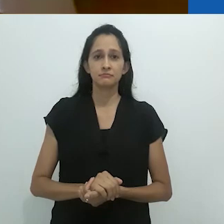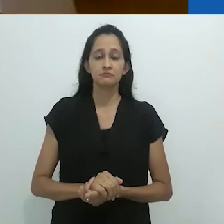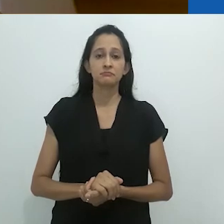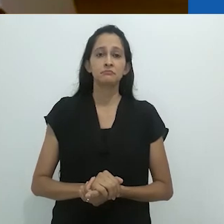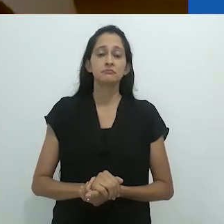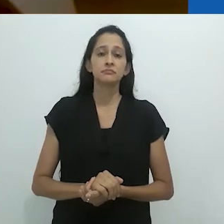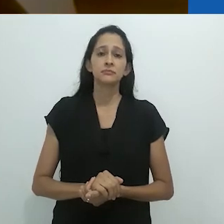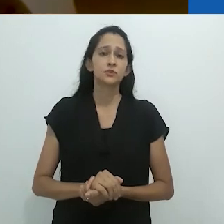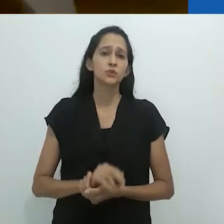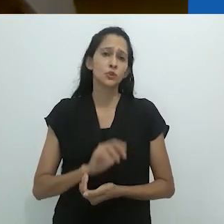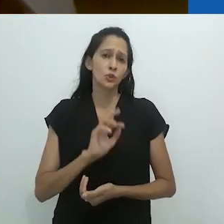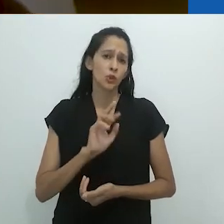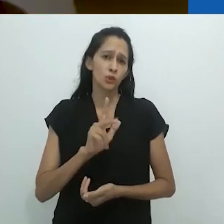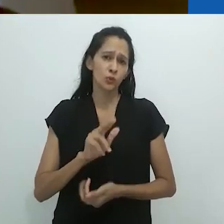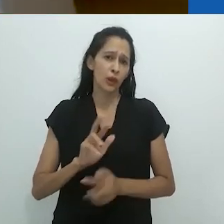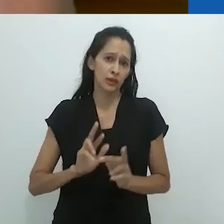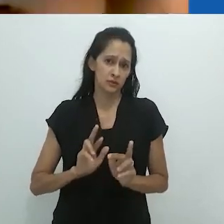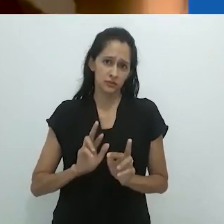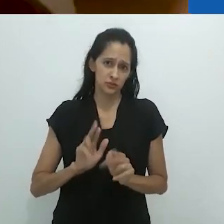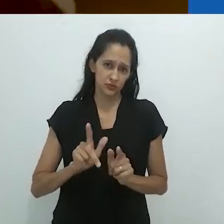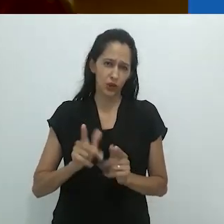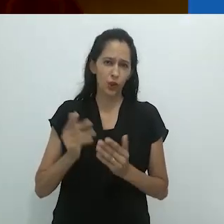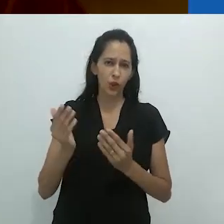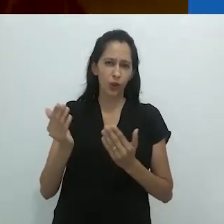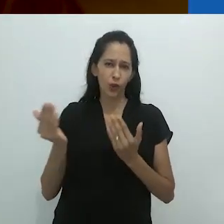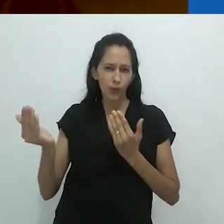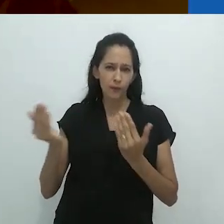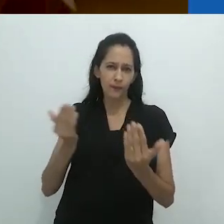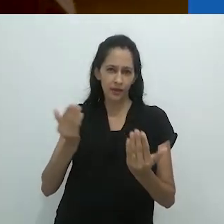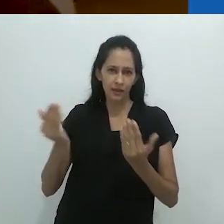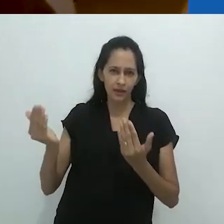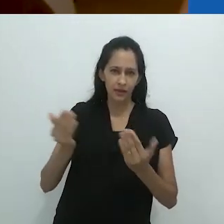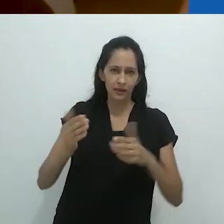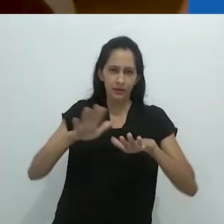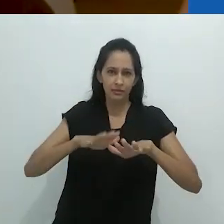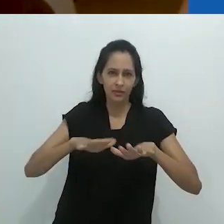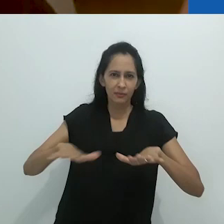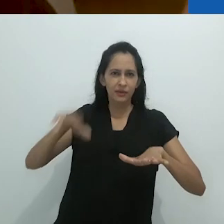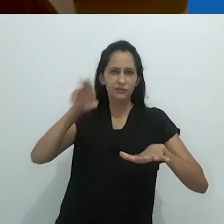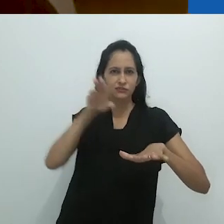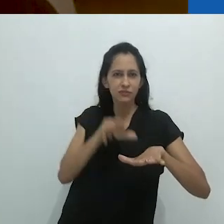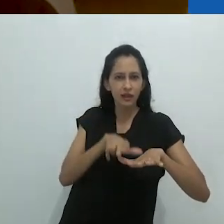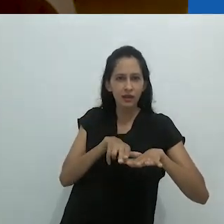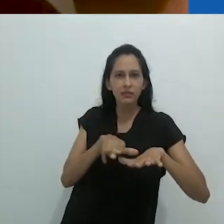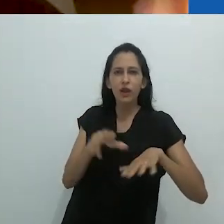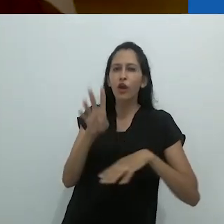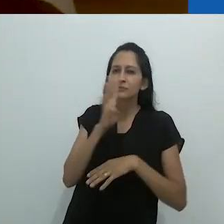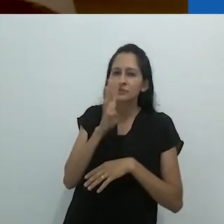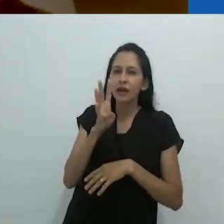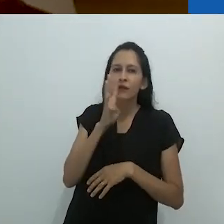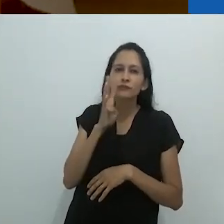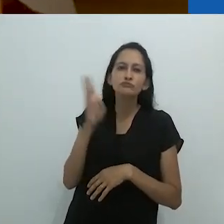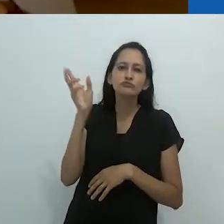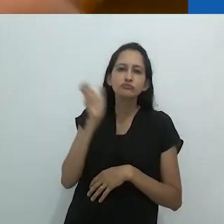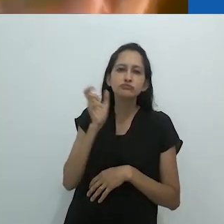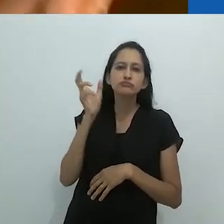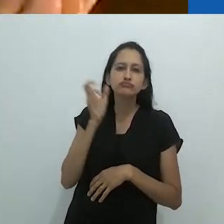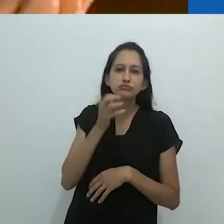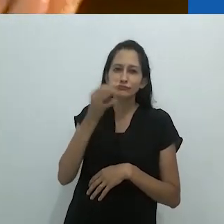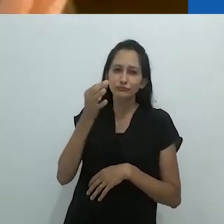não totalmente diferente, realmente, de deitar-se no tapete em frente ao radio,